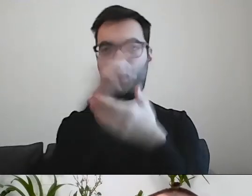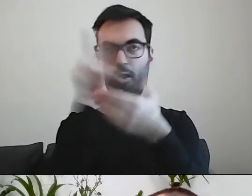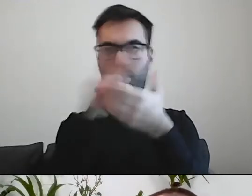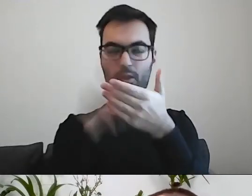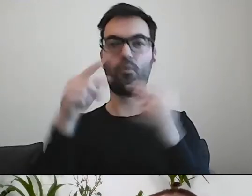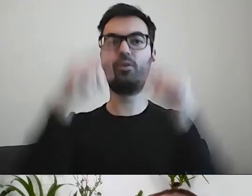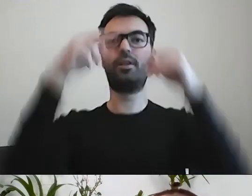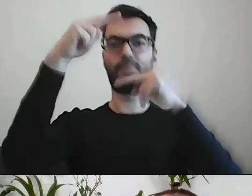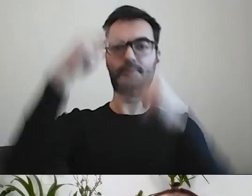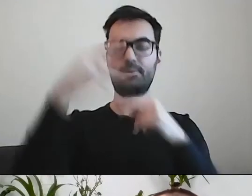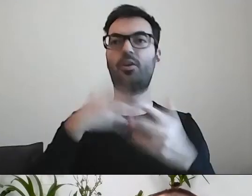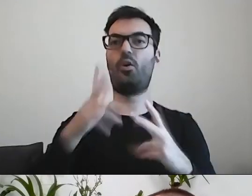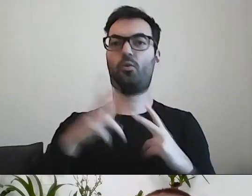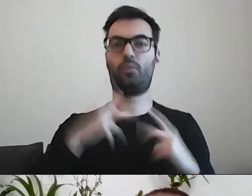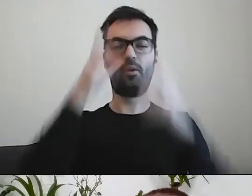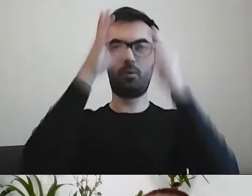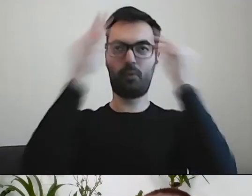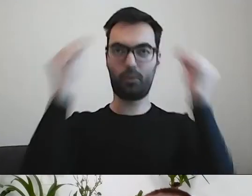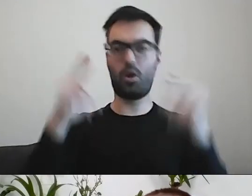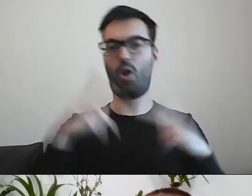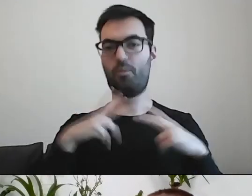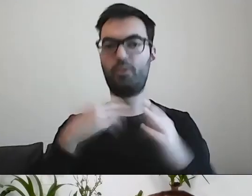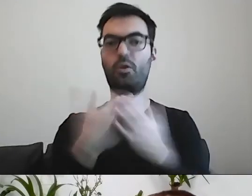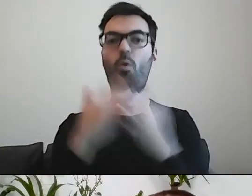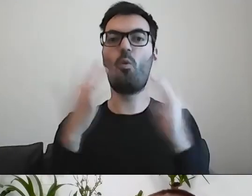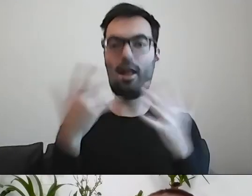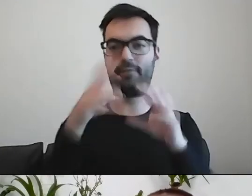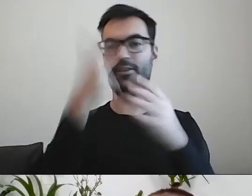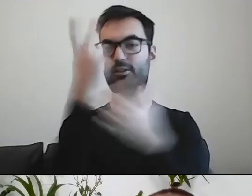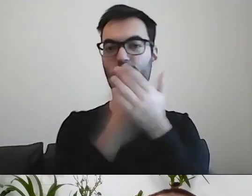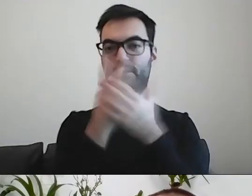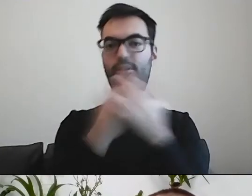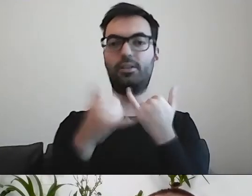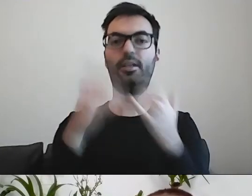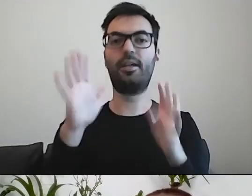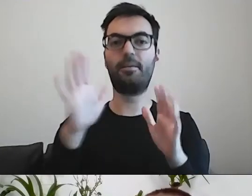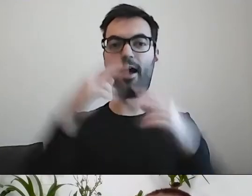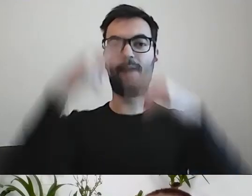Jest łatwiej czytającemu, jeśli ma to rozbite na akapity,